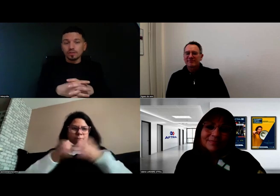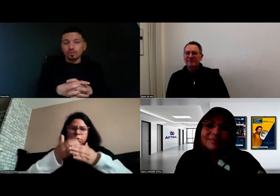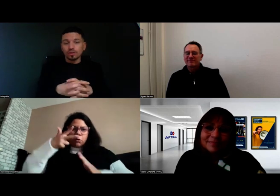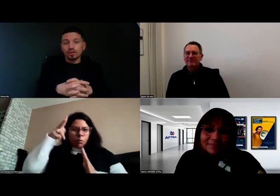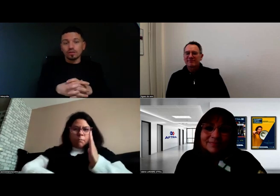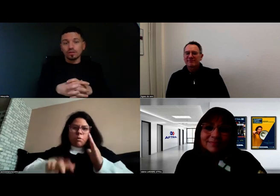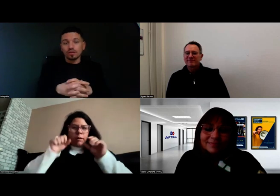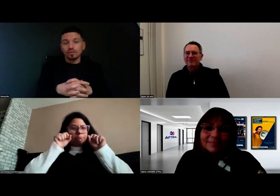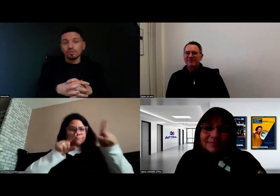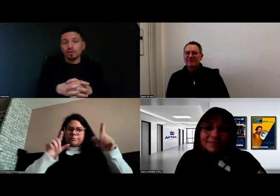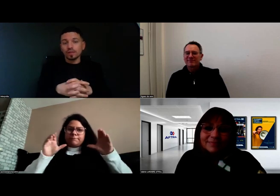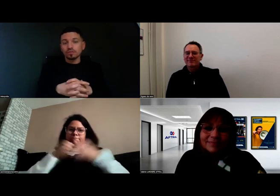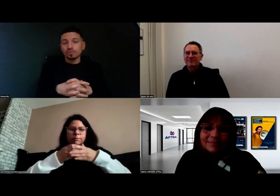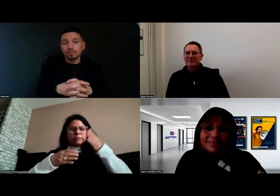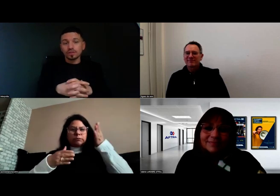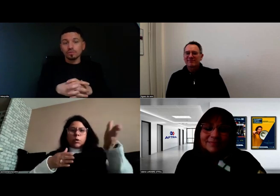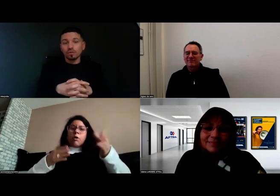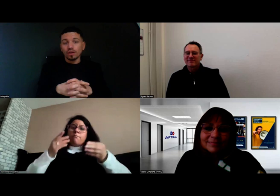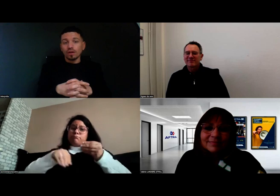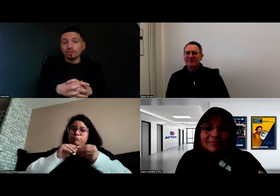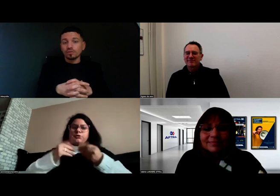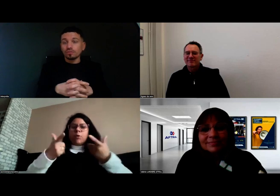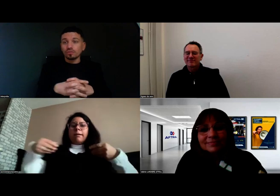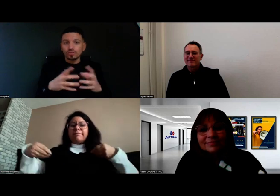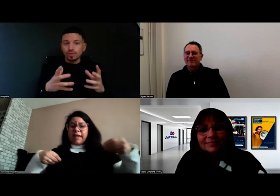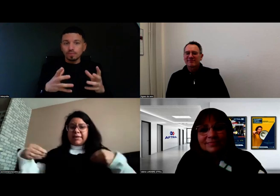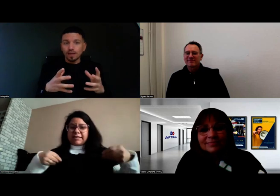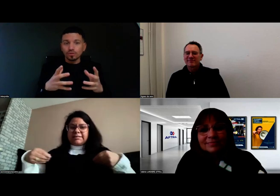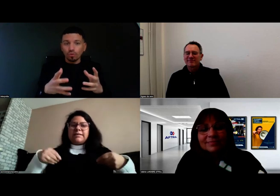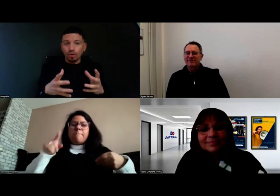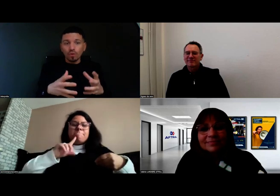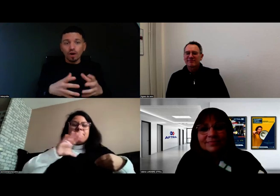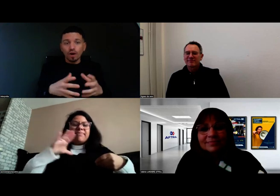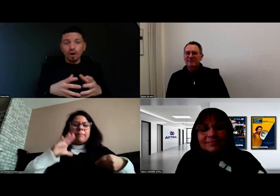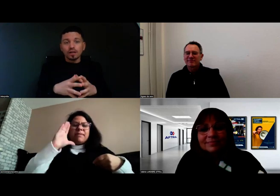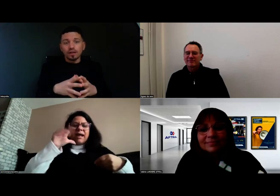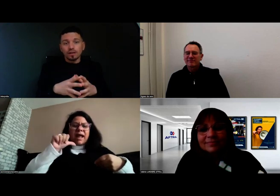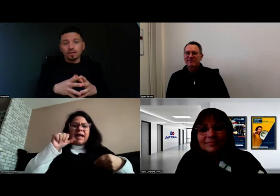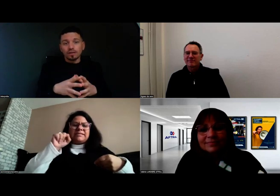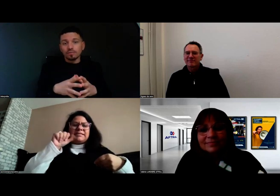Une formation de ce type-là de trois mois,